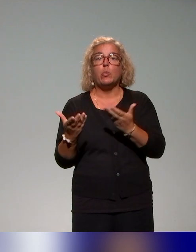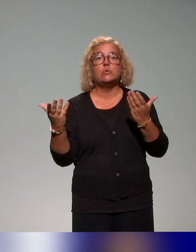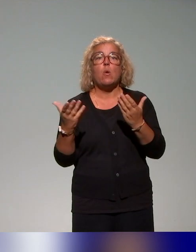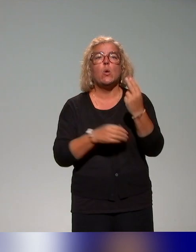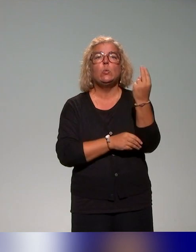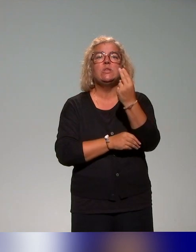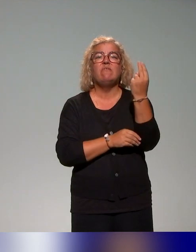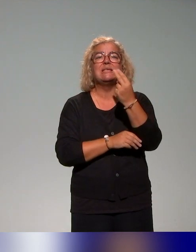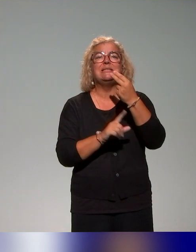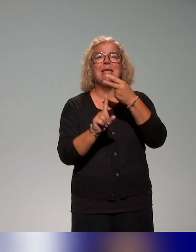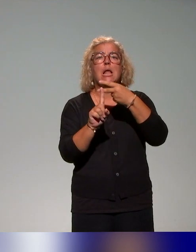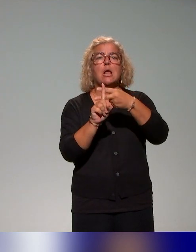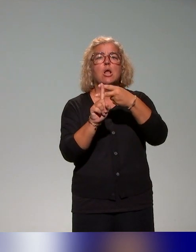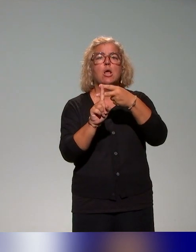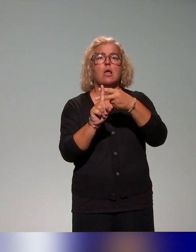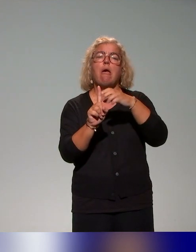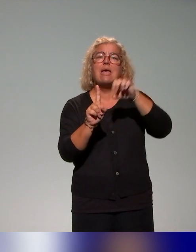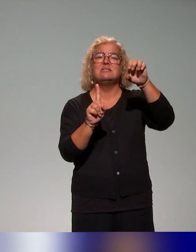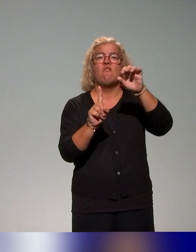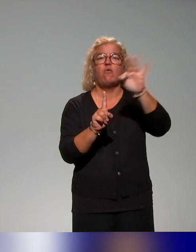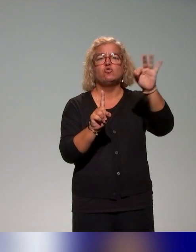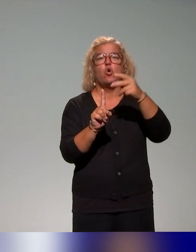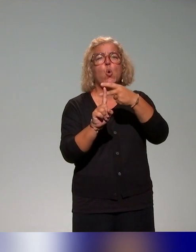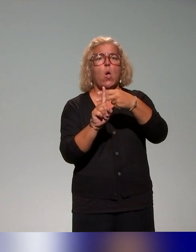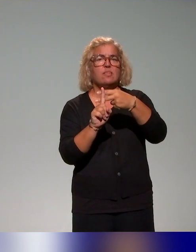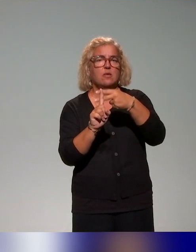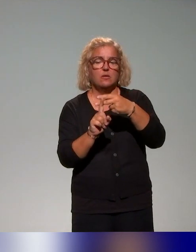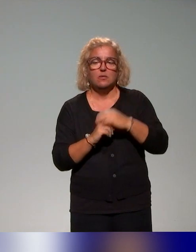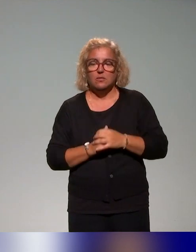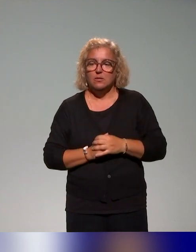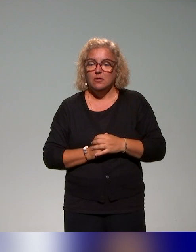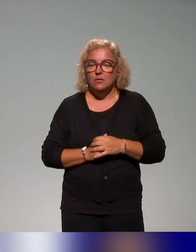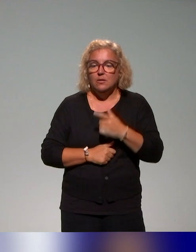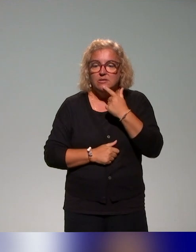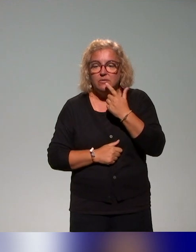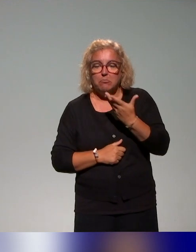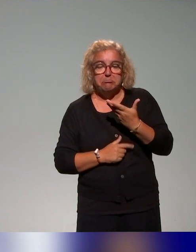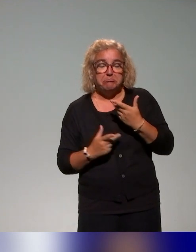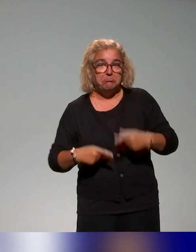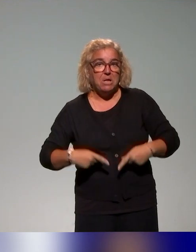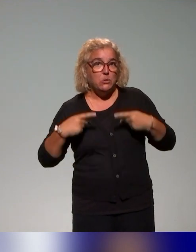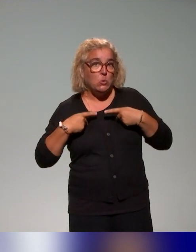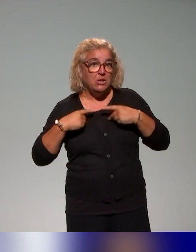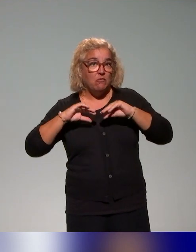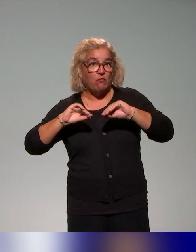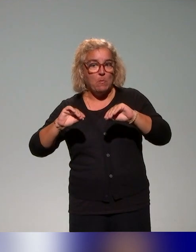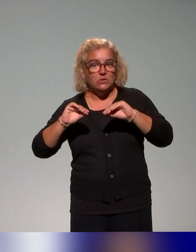aux enseignants et chercheurs de l'établissement. C'est un atelier de formation, c’est deux journées de formation.